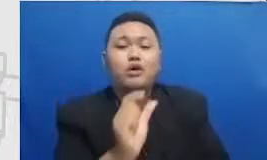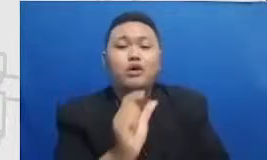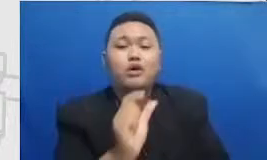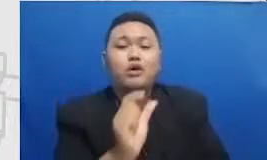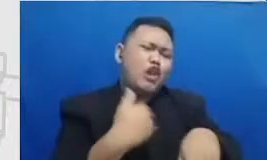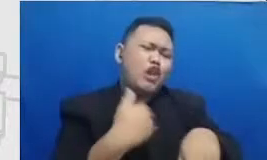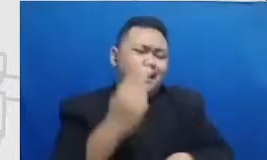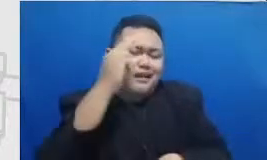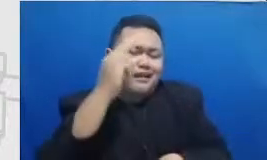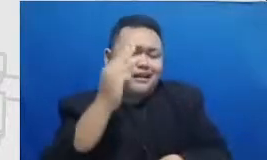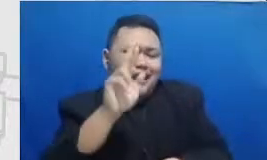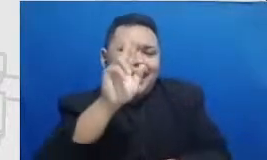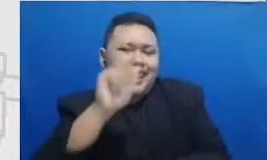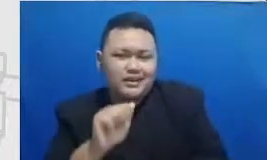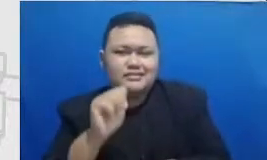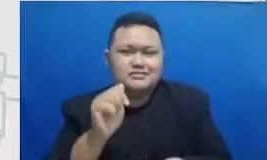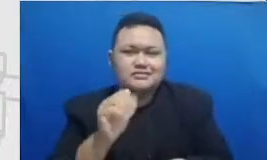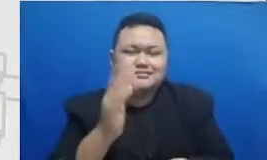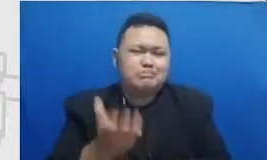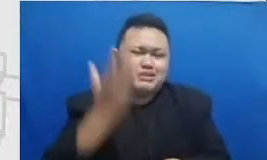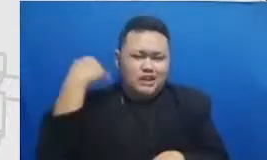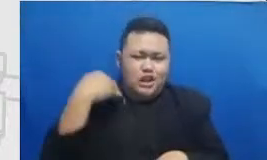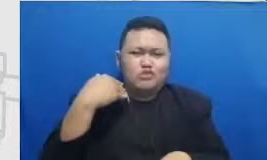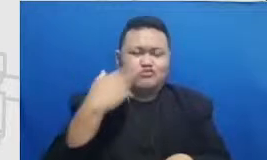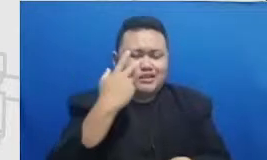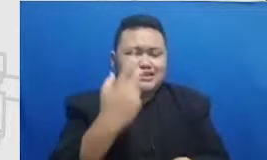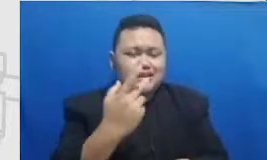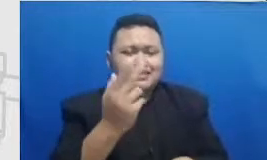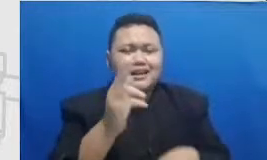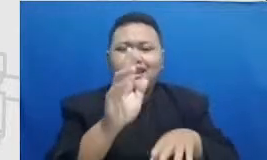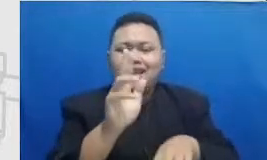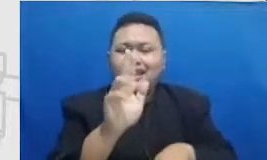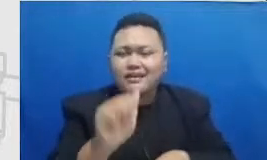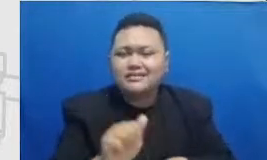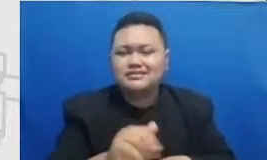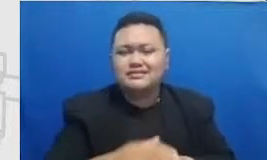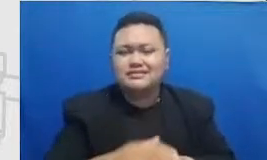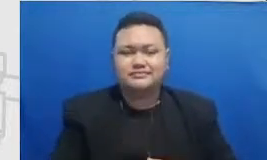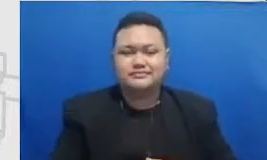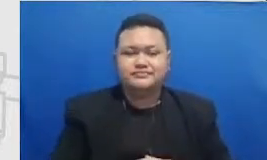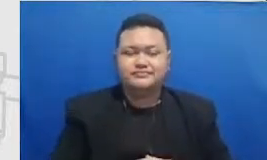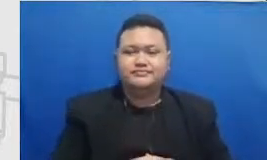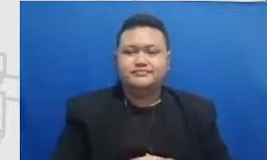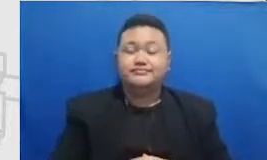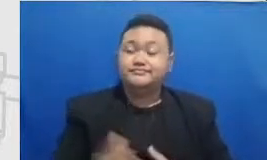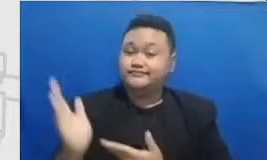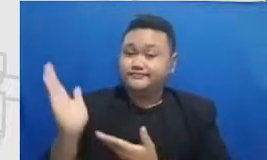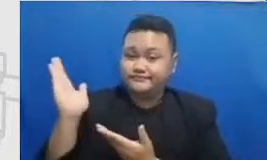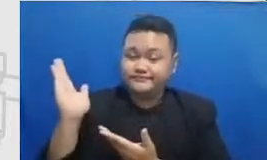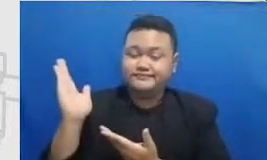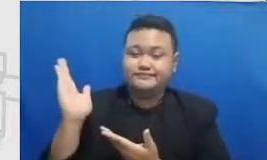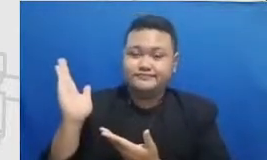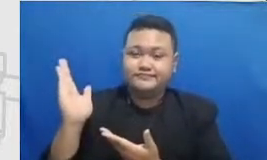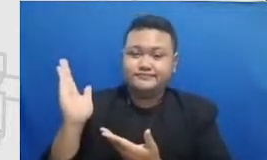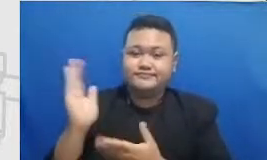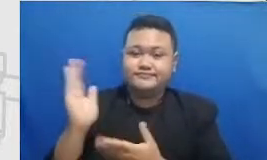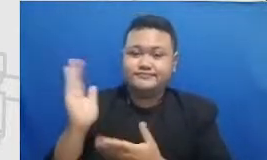Hai Nah itulah kira-kira gambaran saya ini kenapa kami menghubungkan dulu kerangka saya